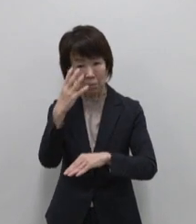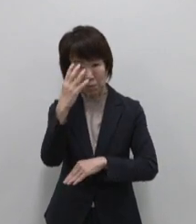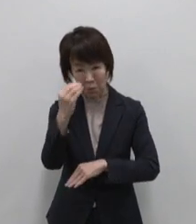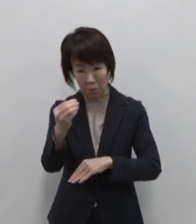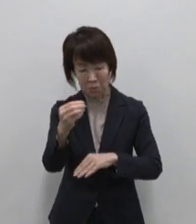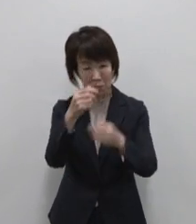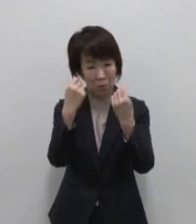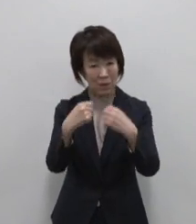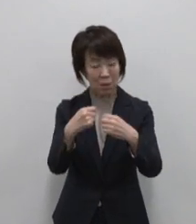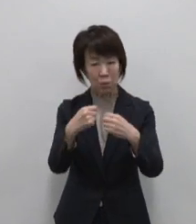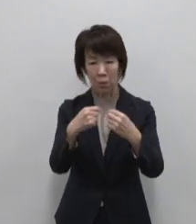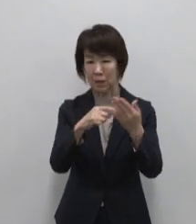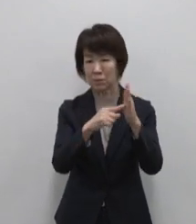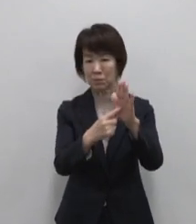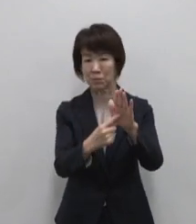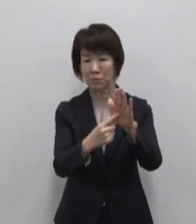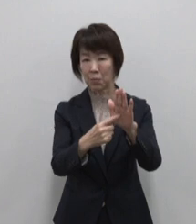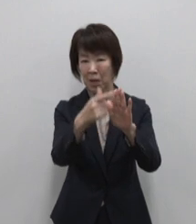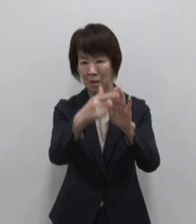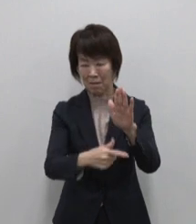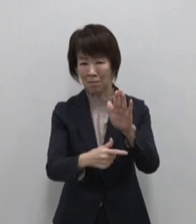ブランドコンセプトが生まれました